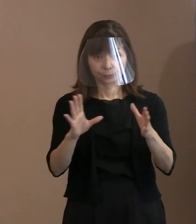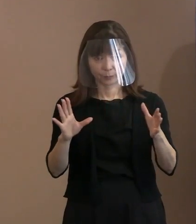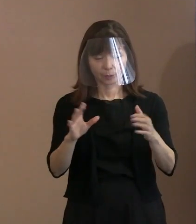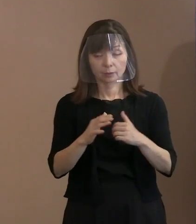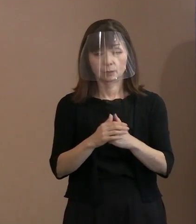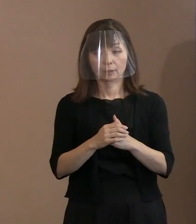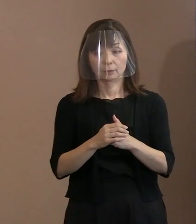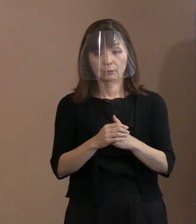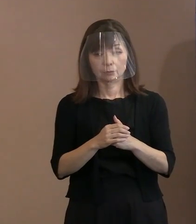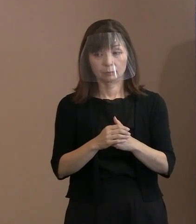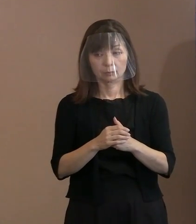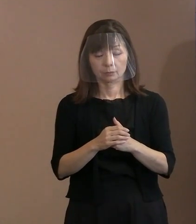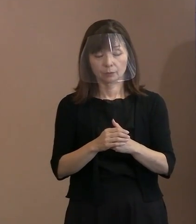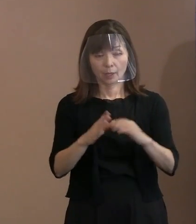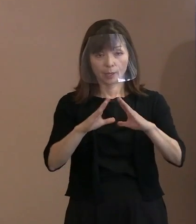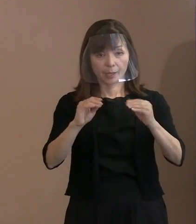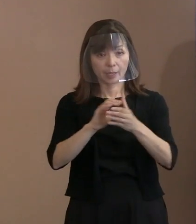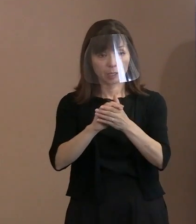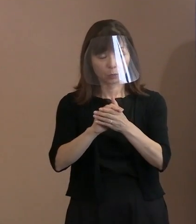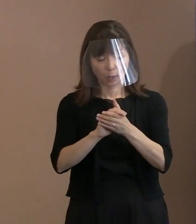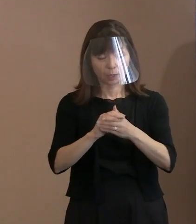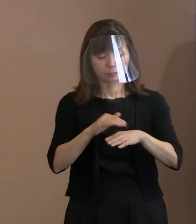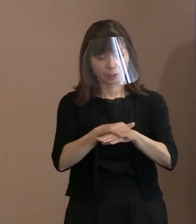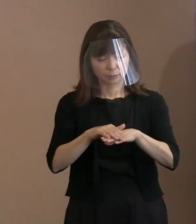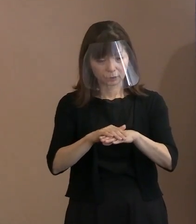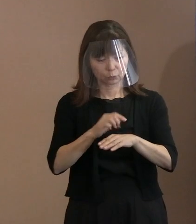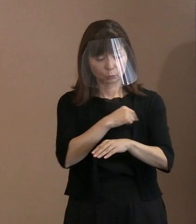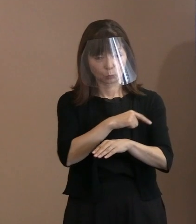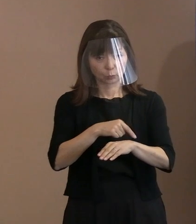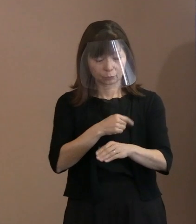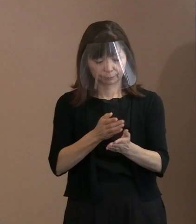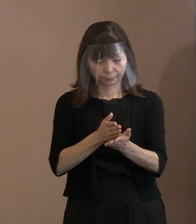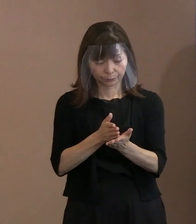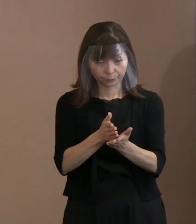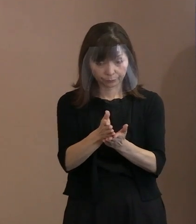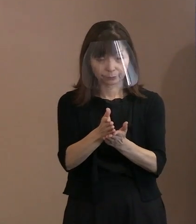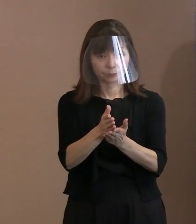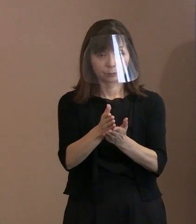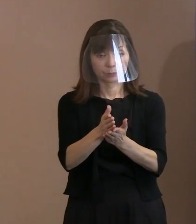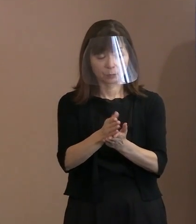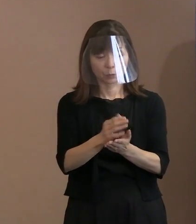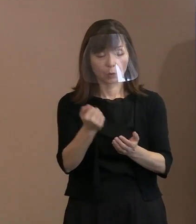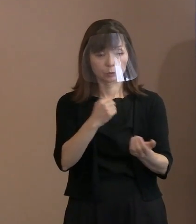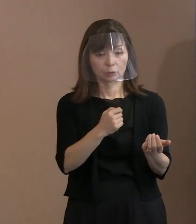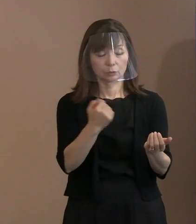ただひたすらにその平和を求める心 というのを強調したということですか｡ (市長)(そういうこと)にしたいと､ 思っています｡